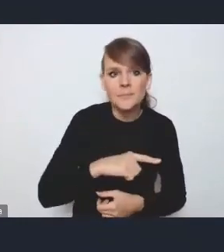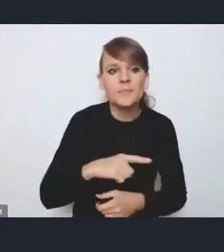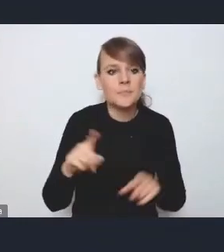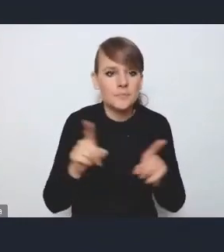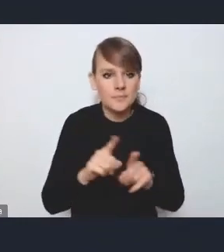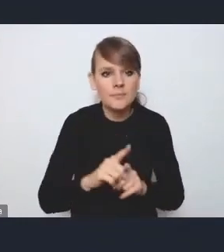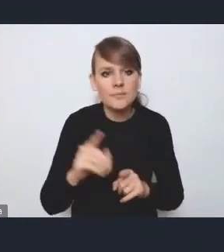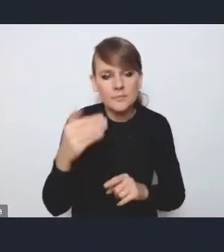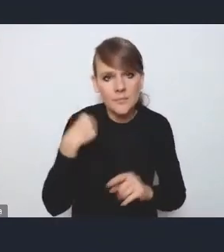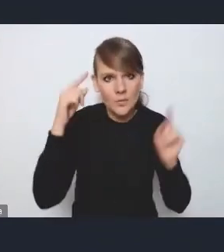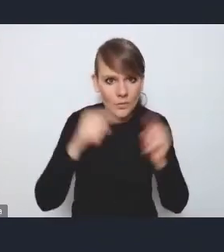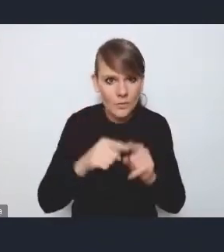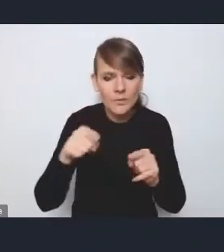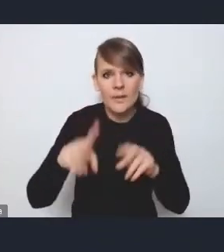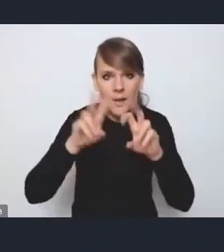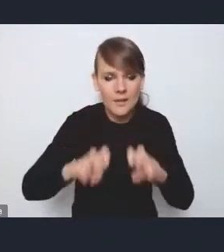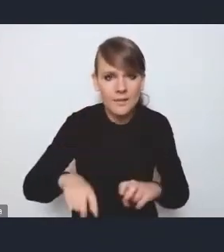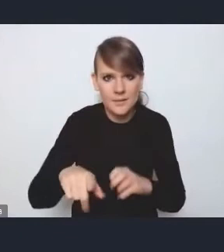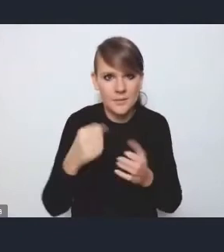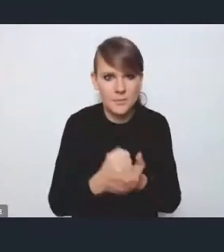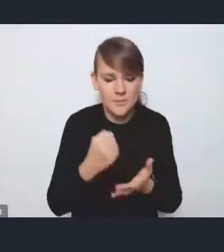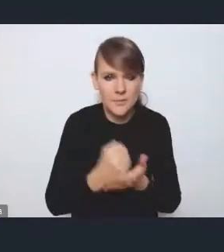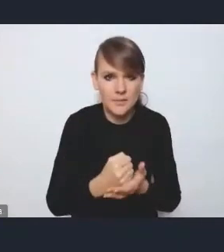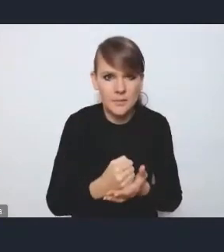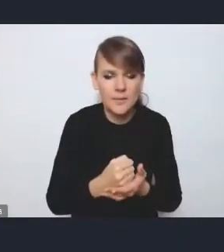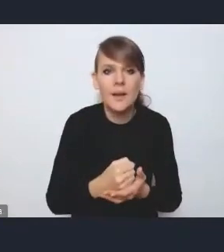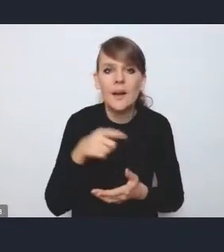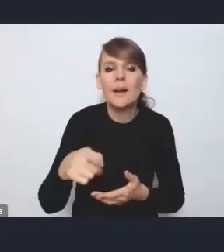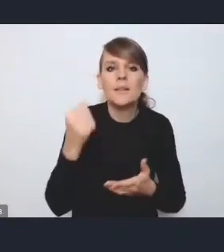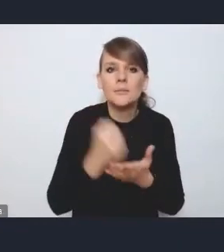i przeanalizowaliśmy te kwestie, i jeżeli chodzi o te kwestie związane z energetyką,